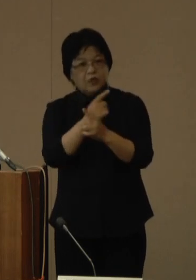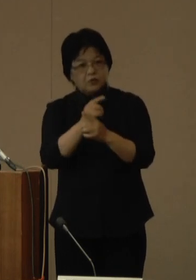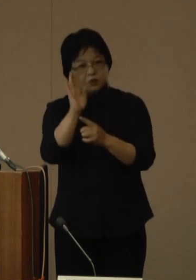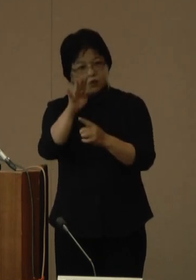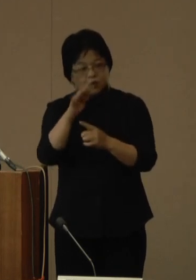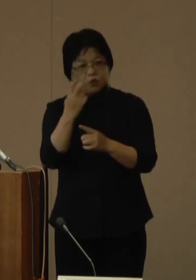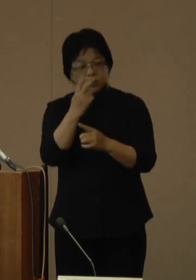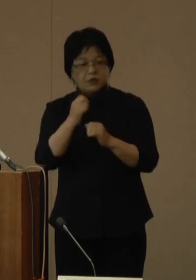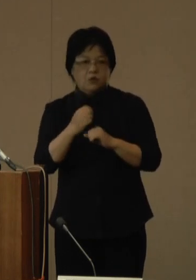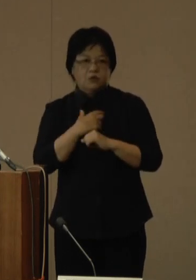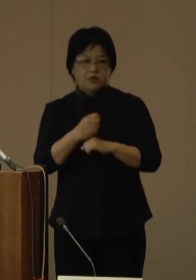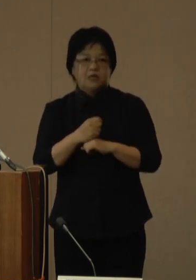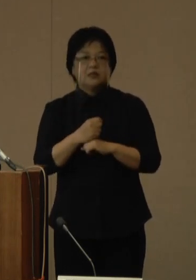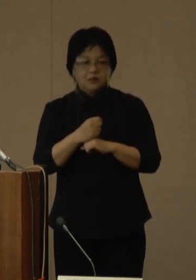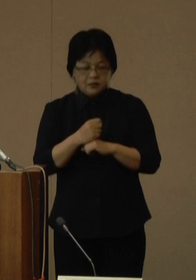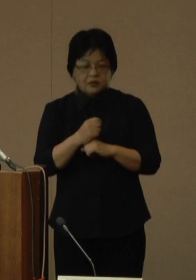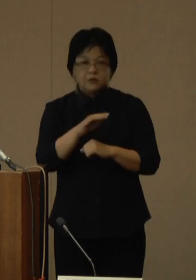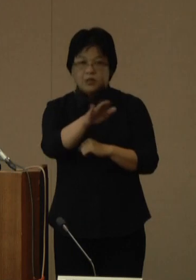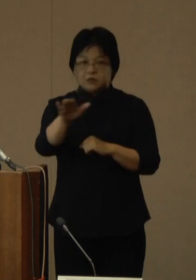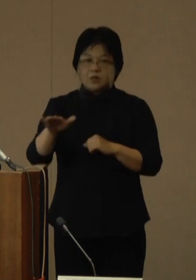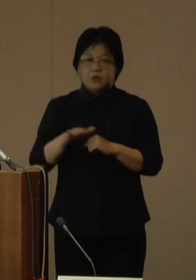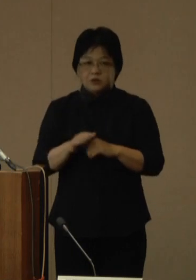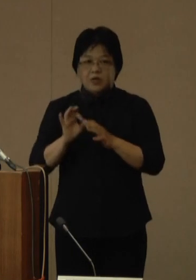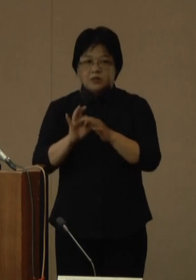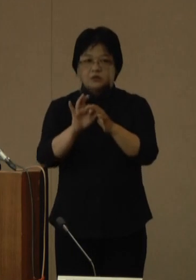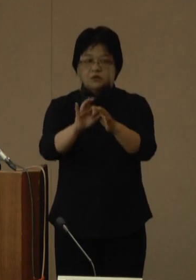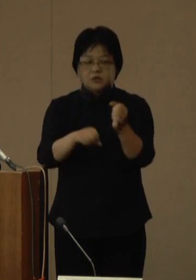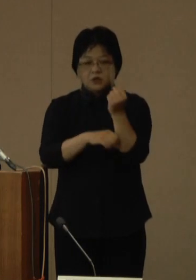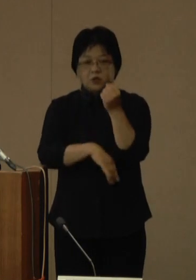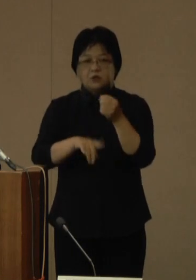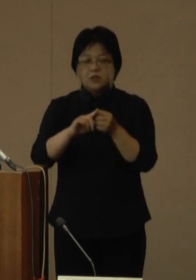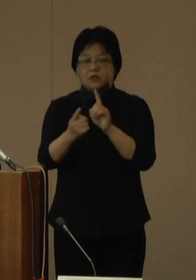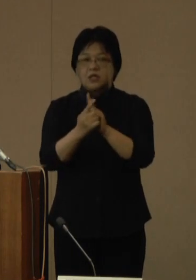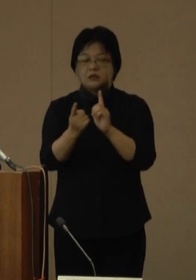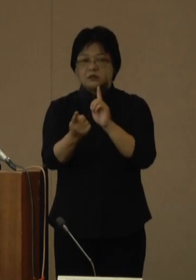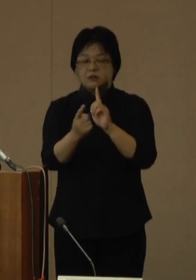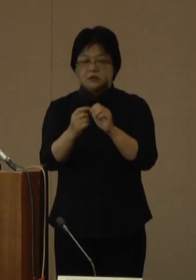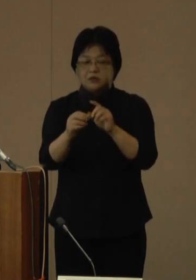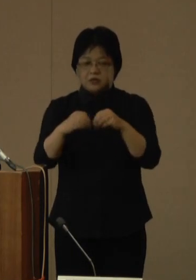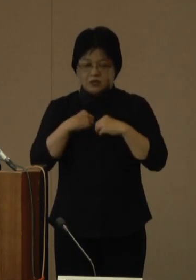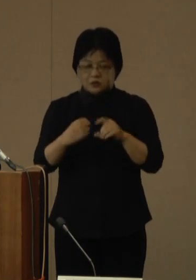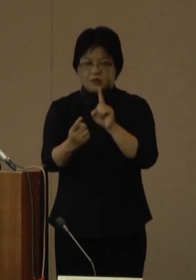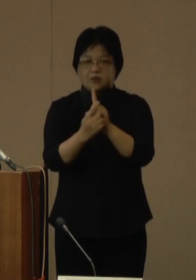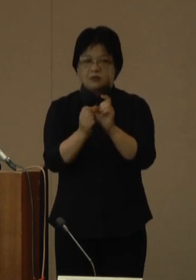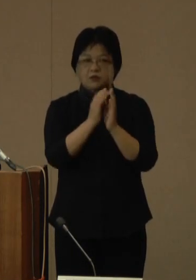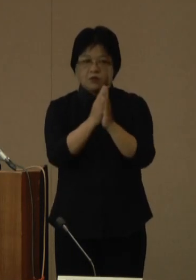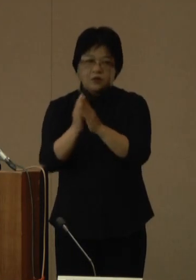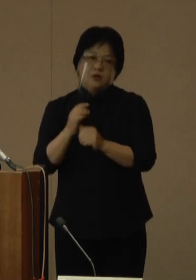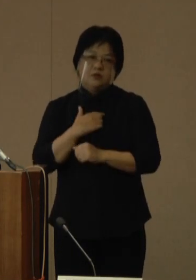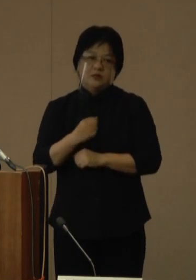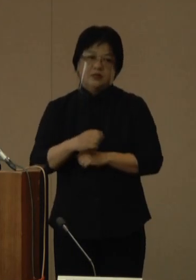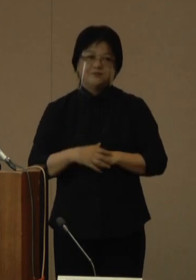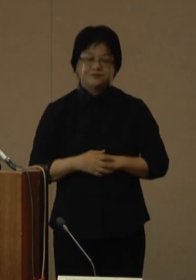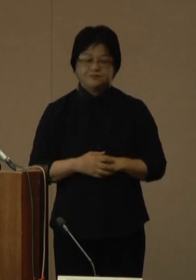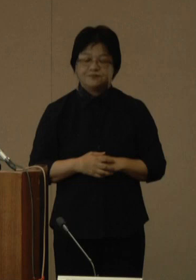県民の皆さまには、引き続き、基本的な感染対策へのご協力をおどうぞよろしく願いいたします